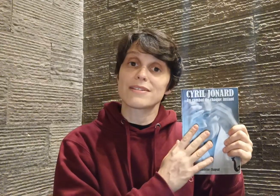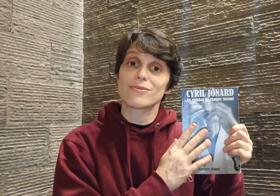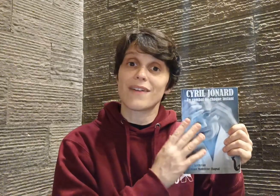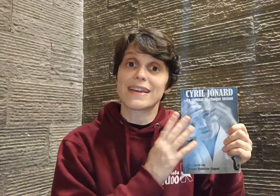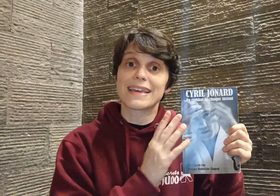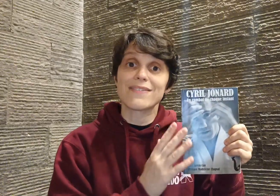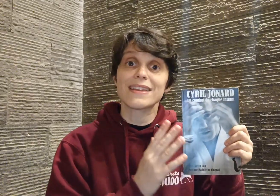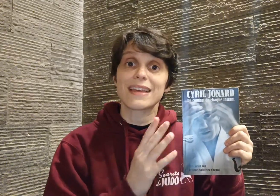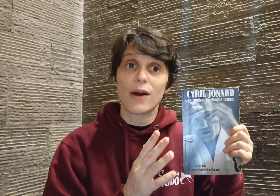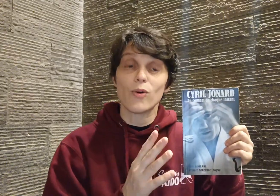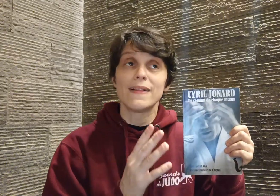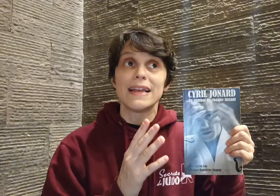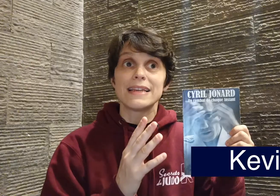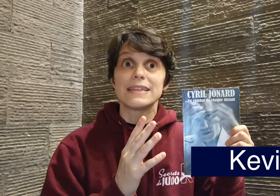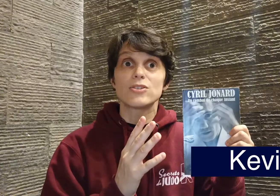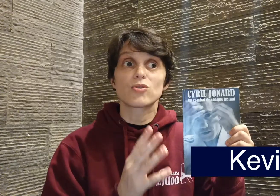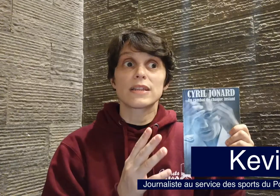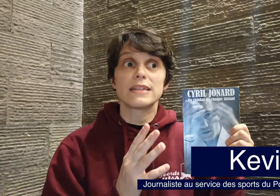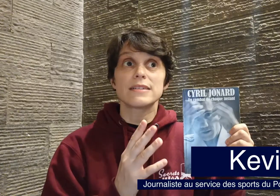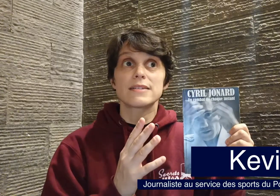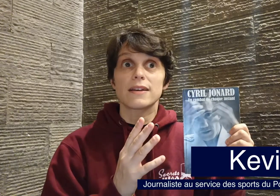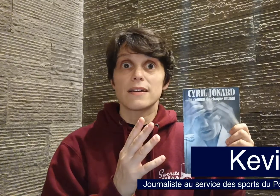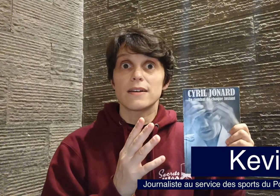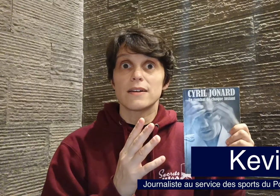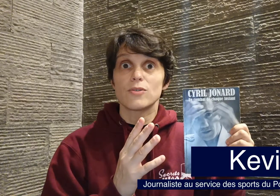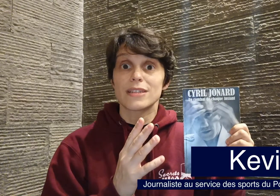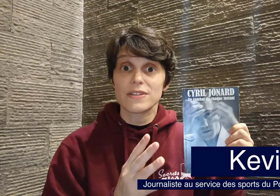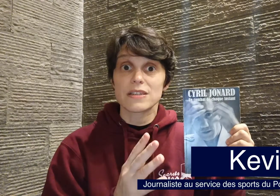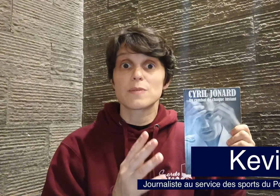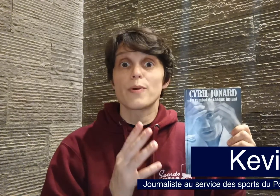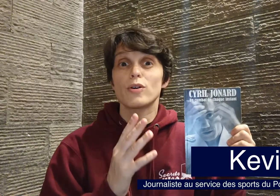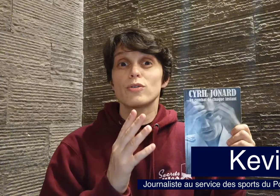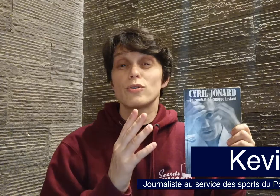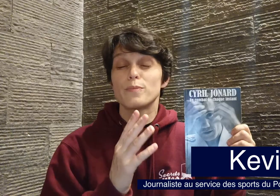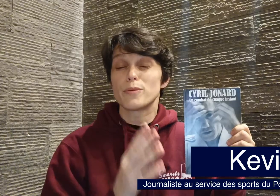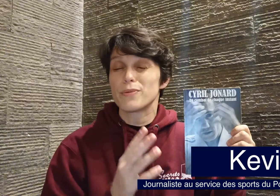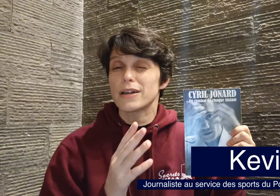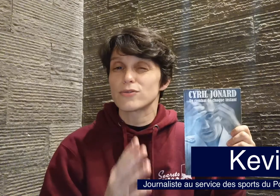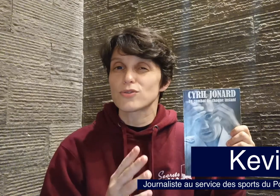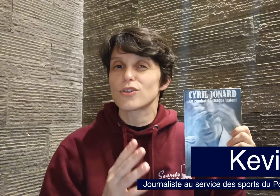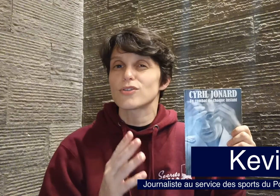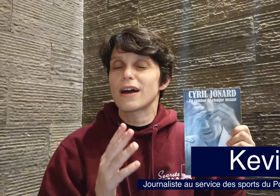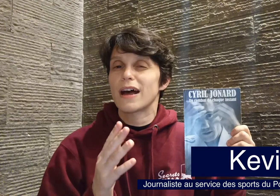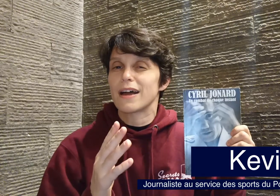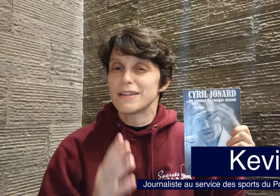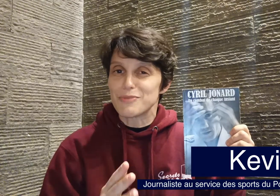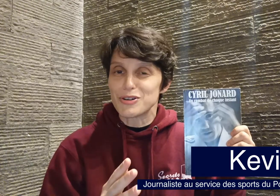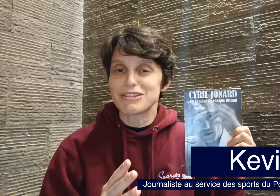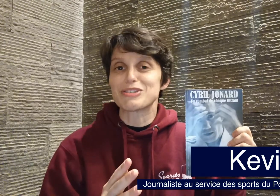avec Kevin Cao, qui est journaliste au service des sports du Populaire du Centre à Limoges si